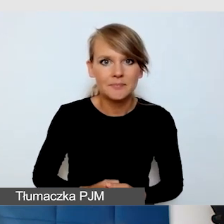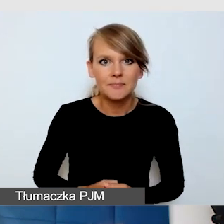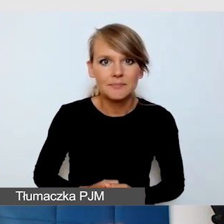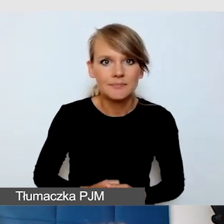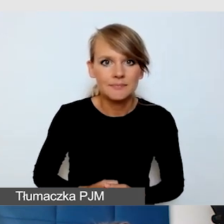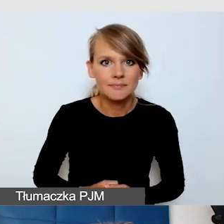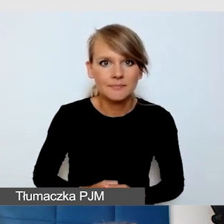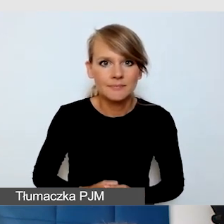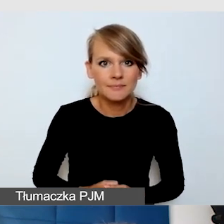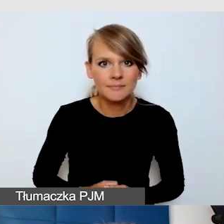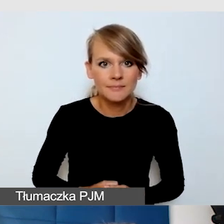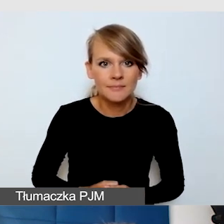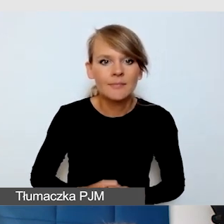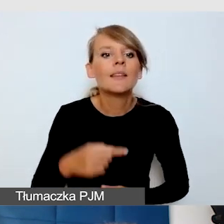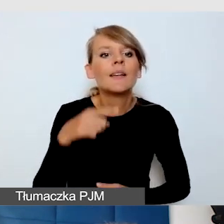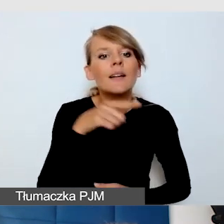Taką standardową dostępnością dla osób niewidomych